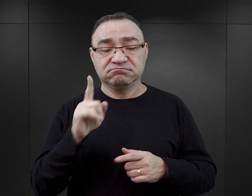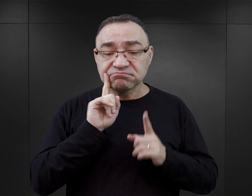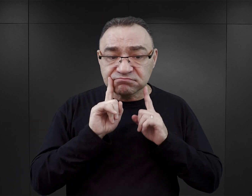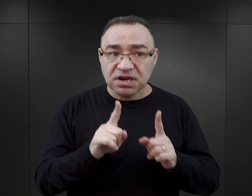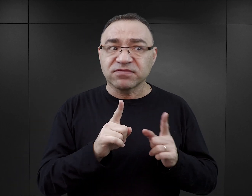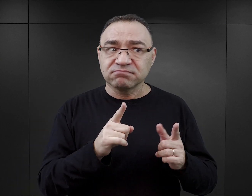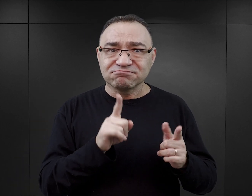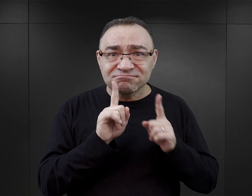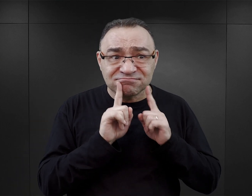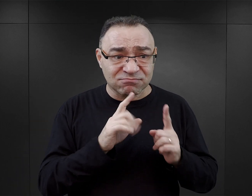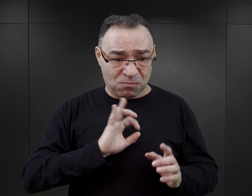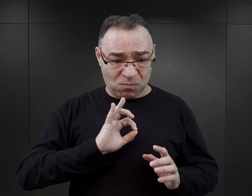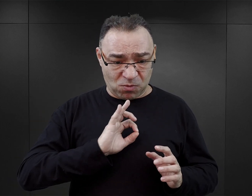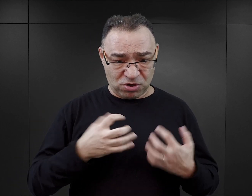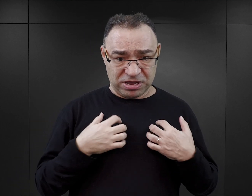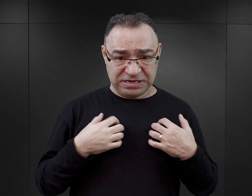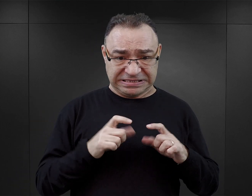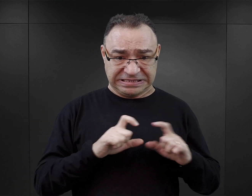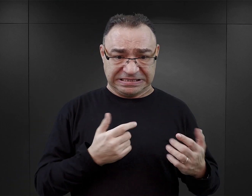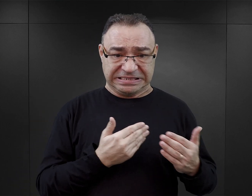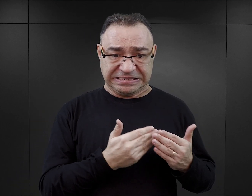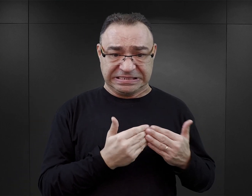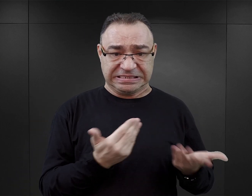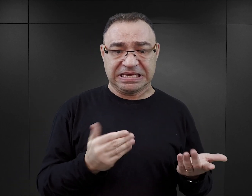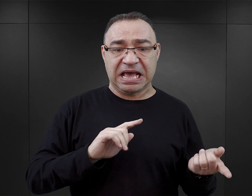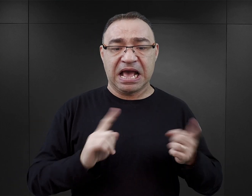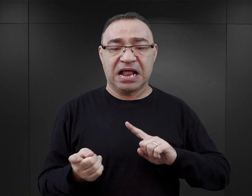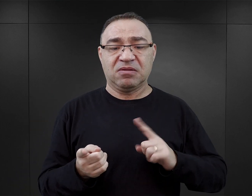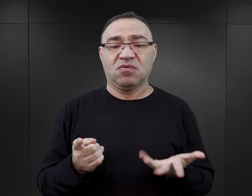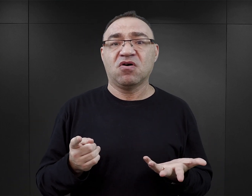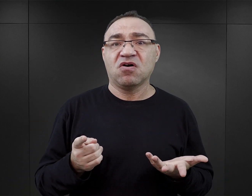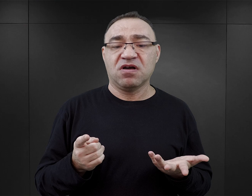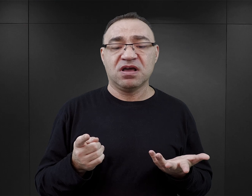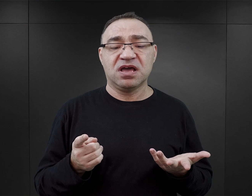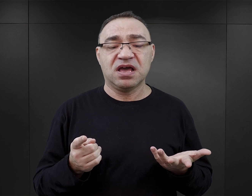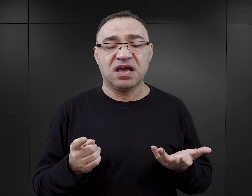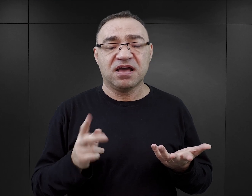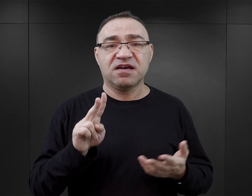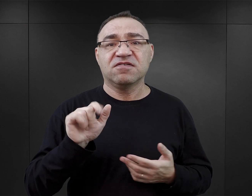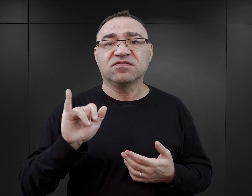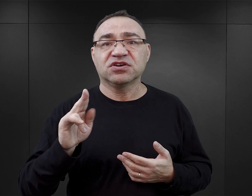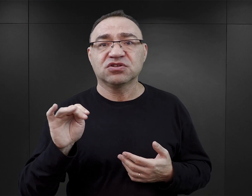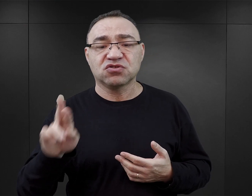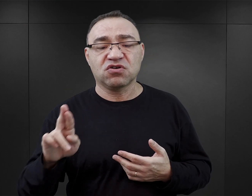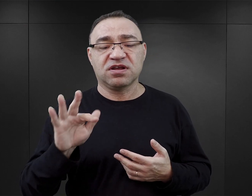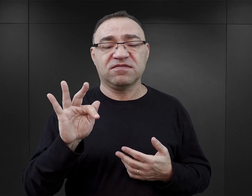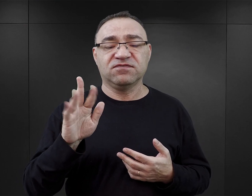bezpośredniej perspektywie czasowej napisane. Z tego okresu są między innymi wspomnienia Viktora Frankla.